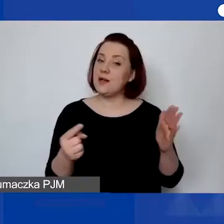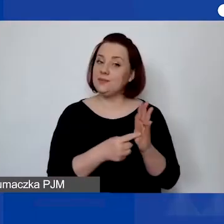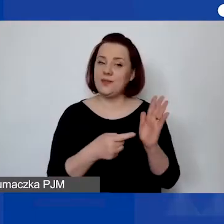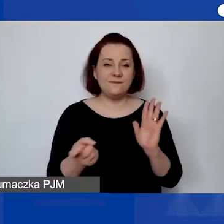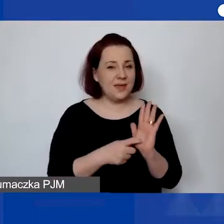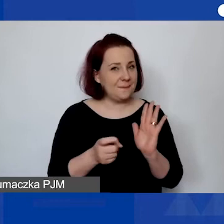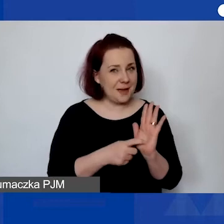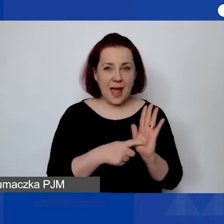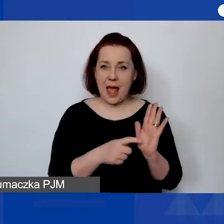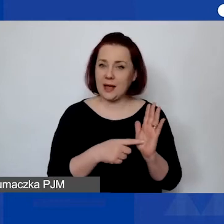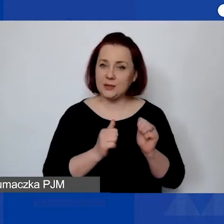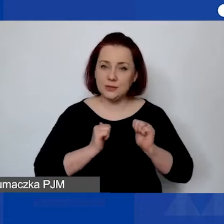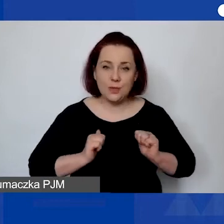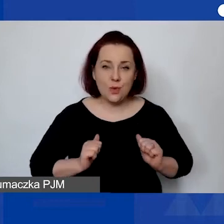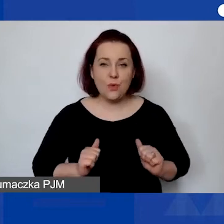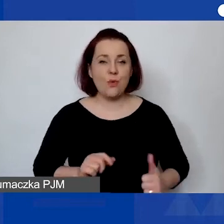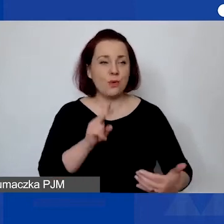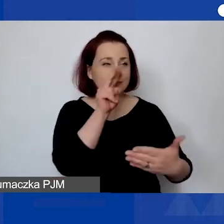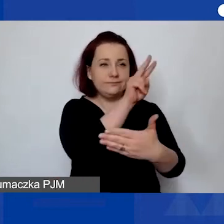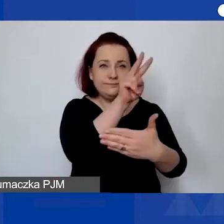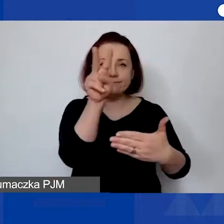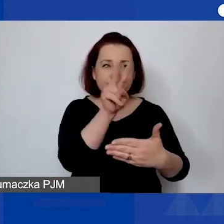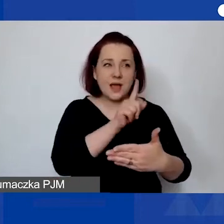spokojnego zapoznania się z nią i wypełnienia.